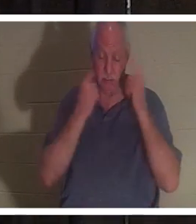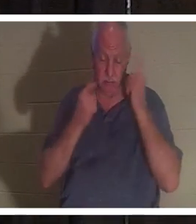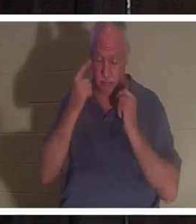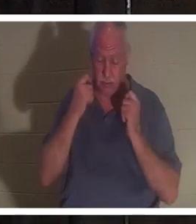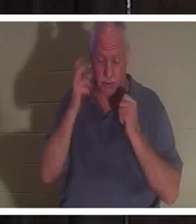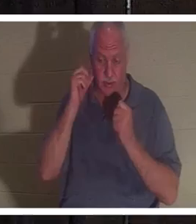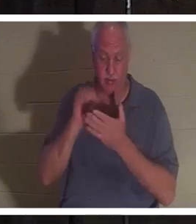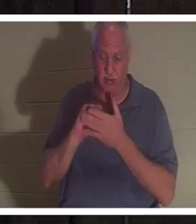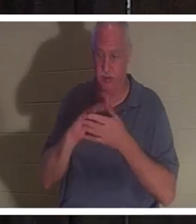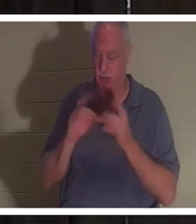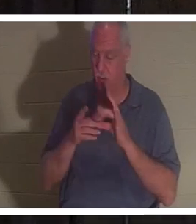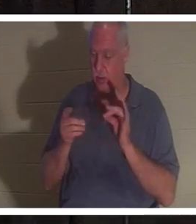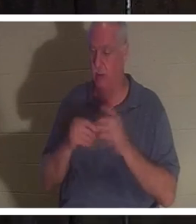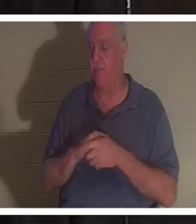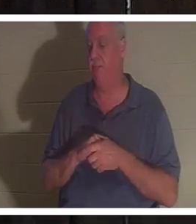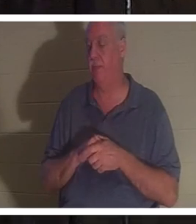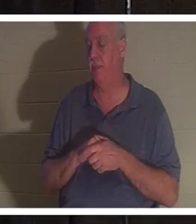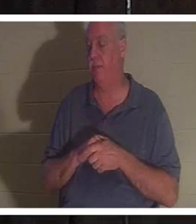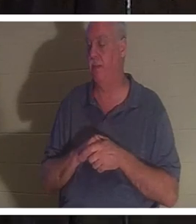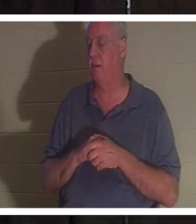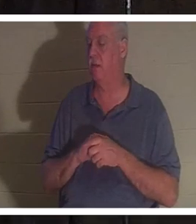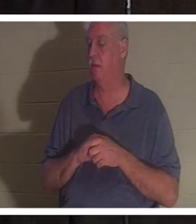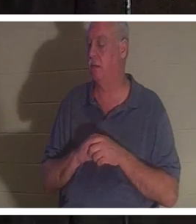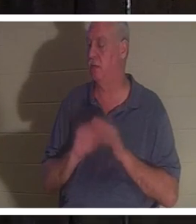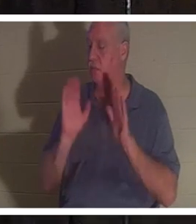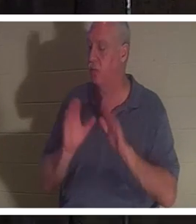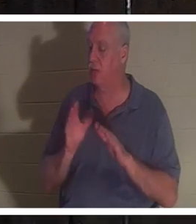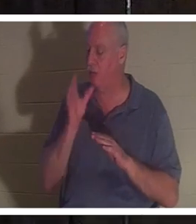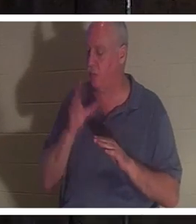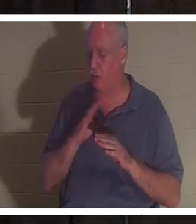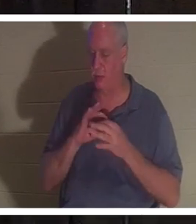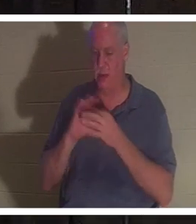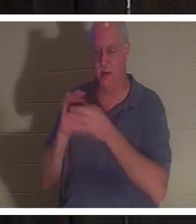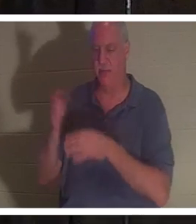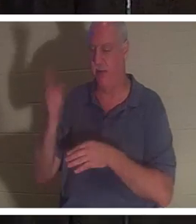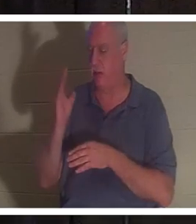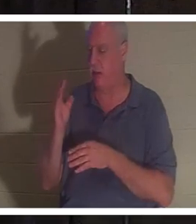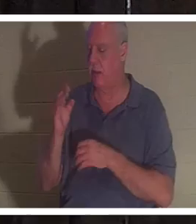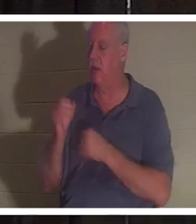왜냐하면 그녀는 하나님의 사랑스러운 여자일 뿐이기 때문입니다. 열정적으로 주님을 사랑합니다. 이스라엘 백성을 열정적으로 섬깁니다